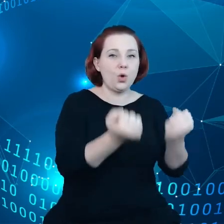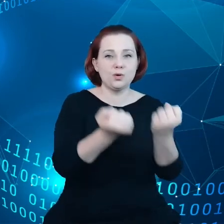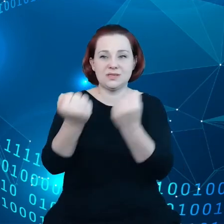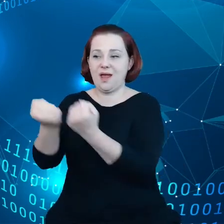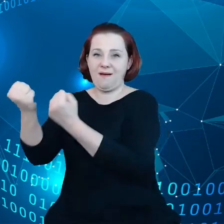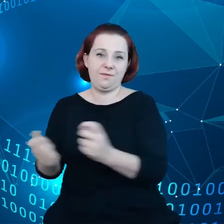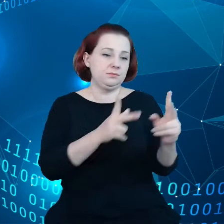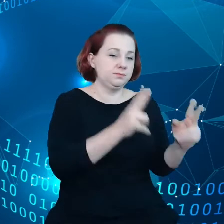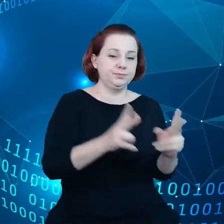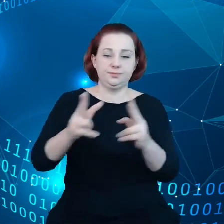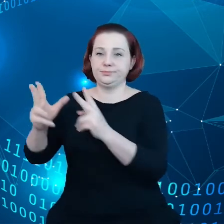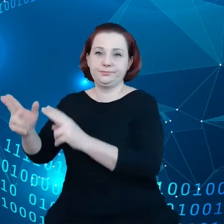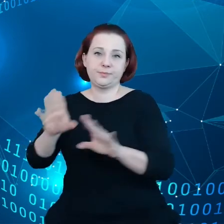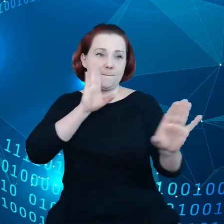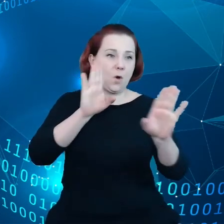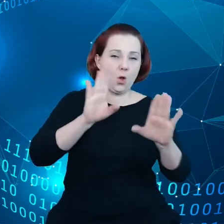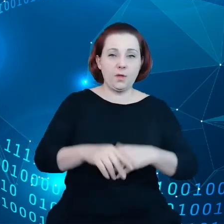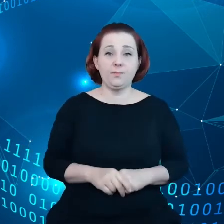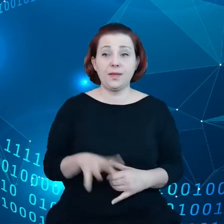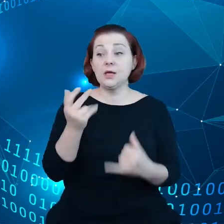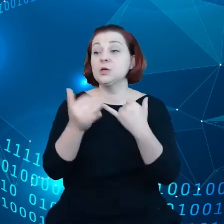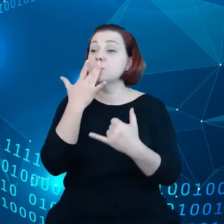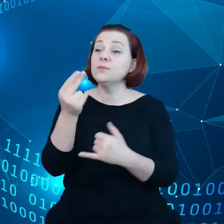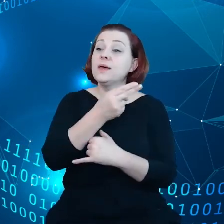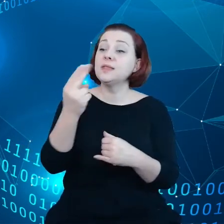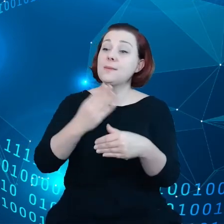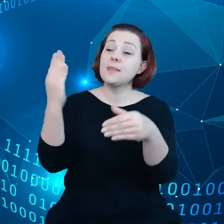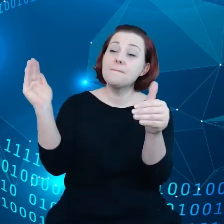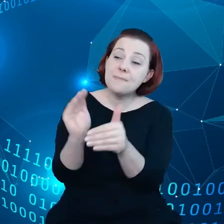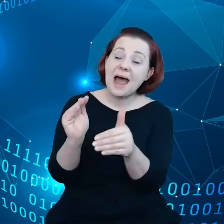A jeśli mowa o małych czy mikro przedsiębiorstwach, czy też hotelikach